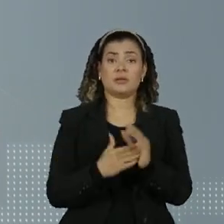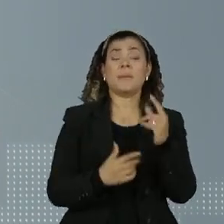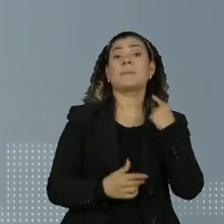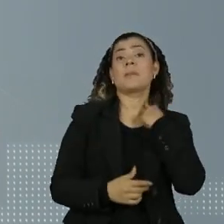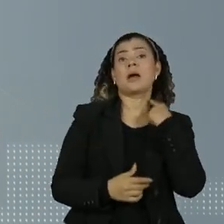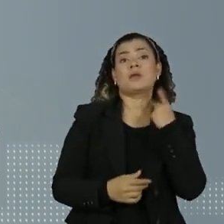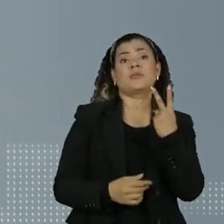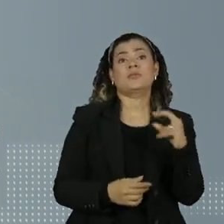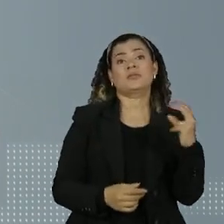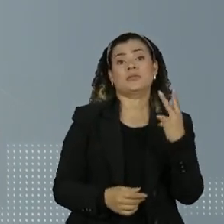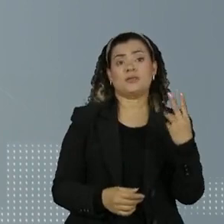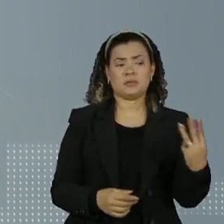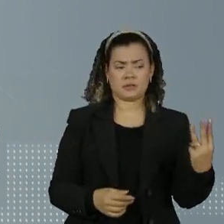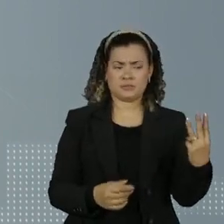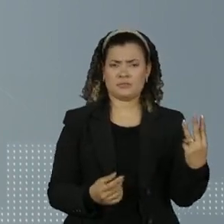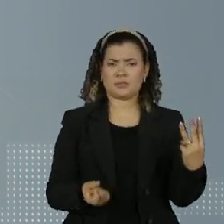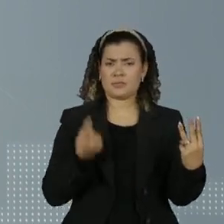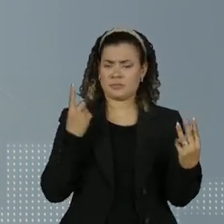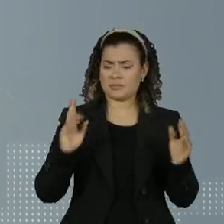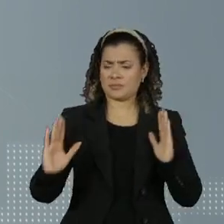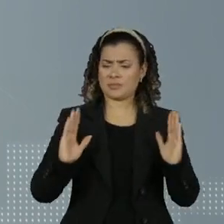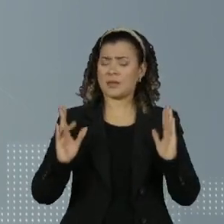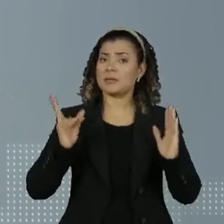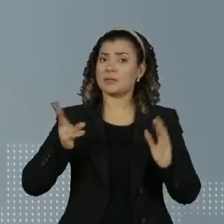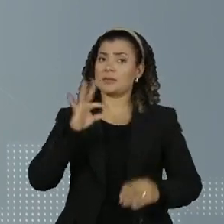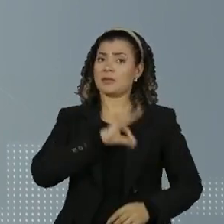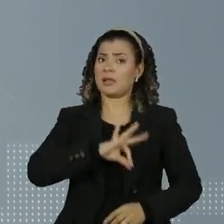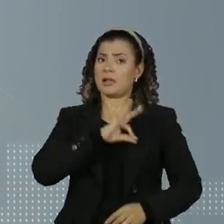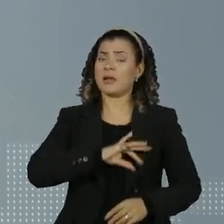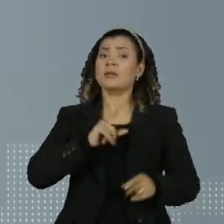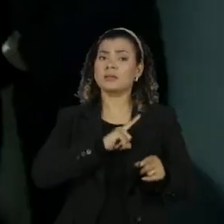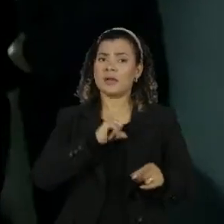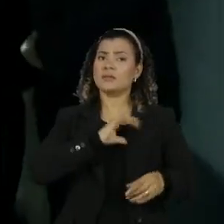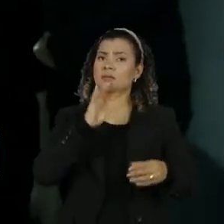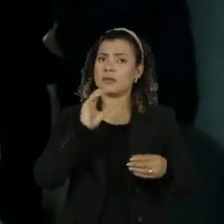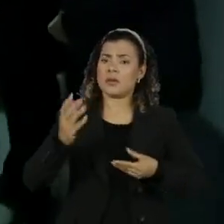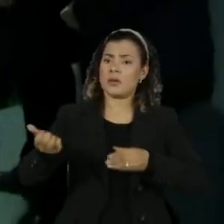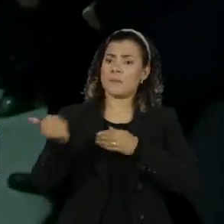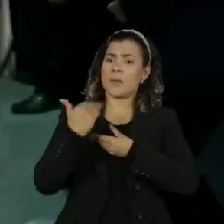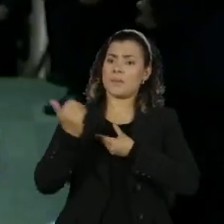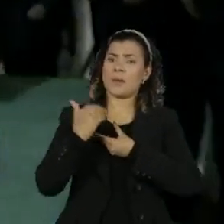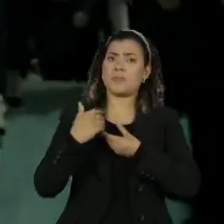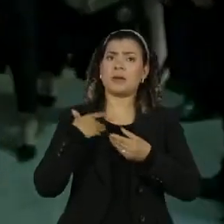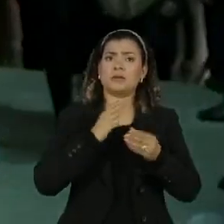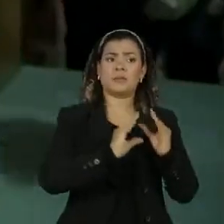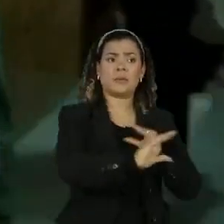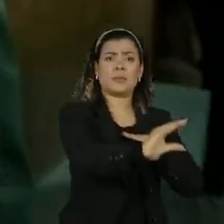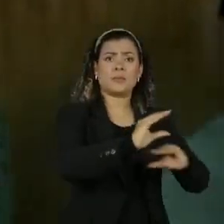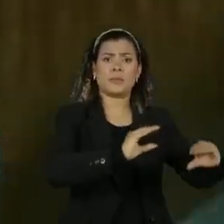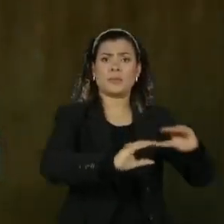durante esse período Sargento recebeu dezenas de depósitos e repassou parte dos recursos para o